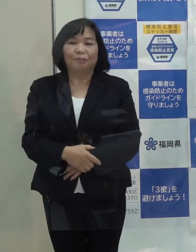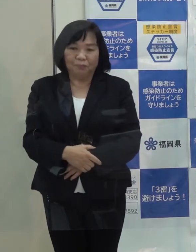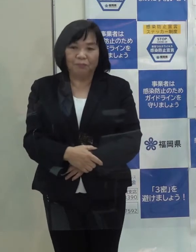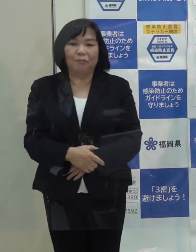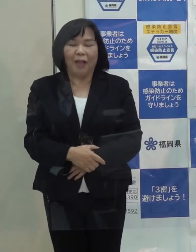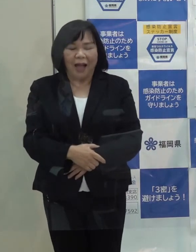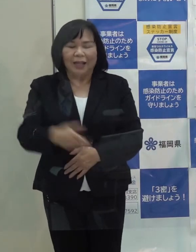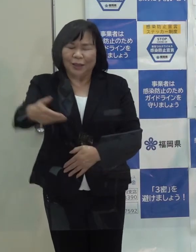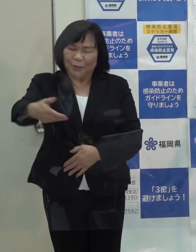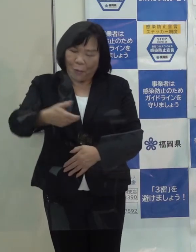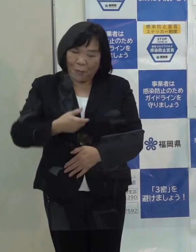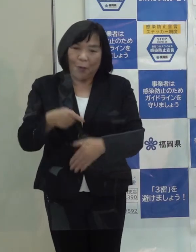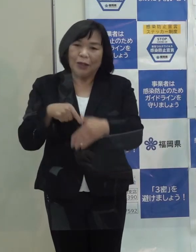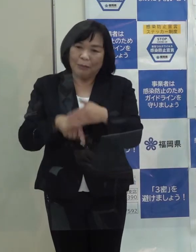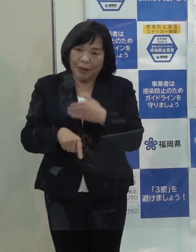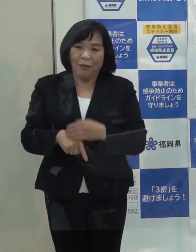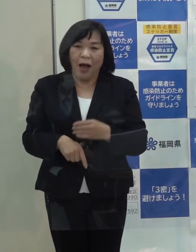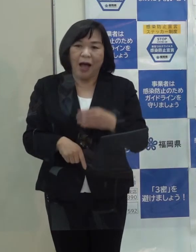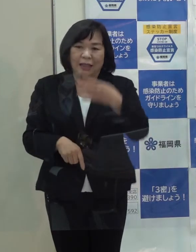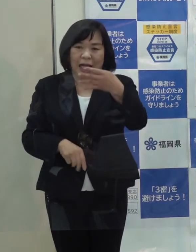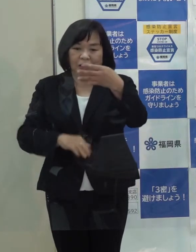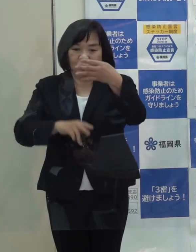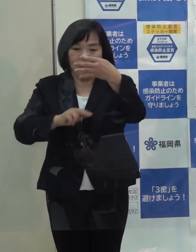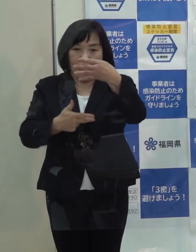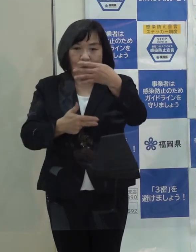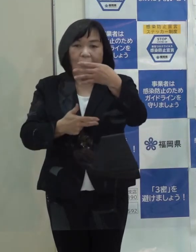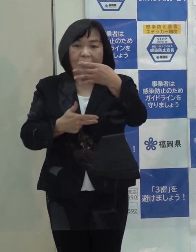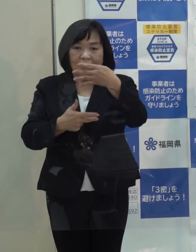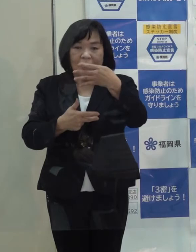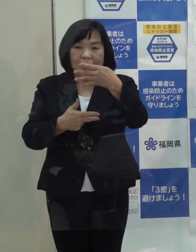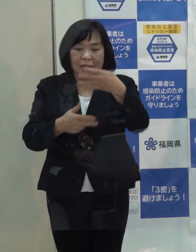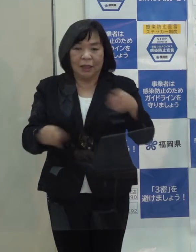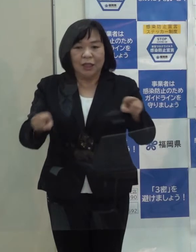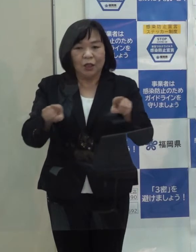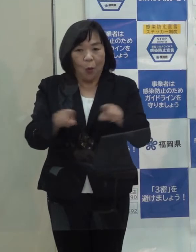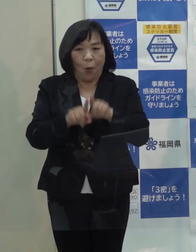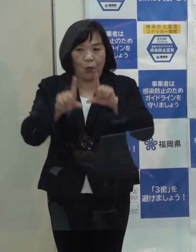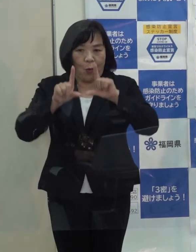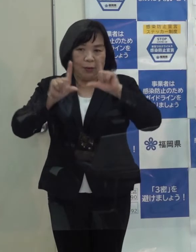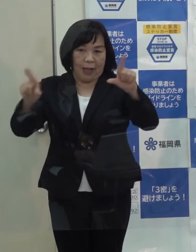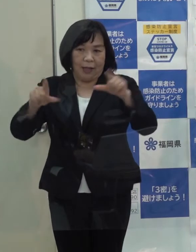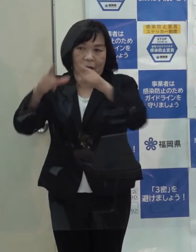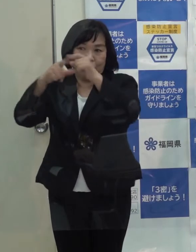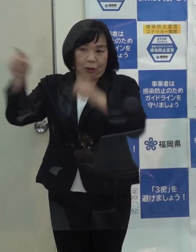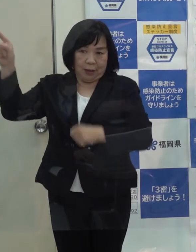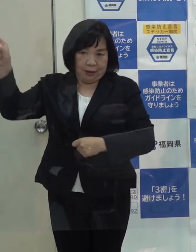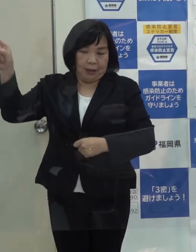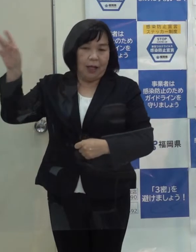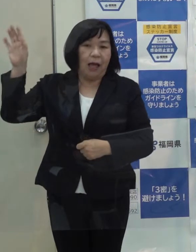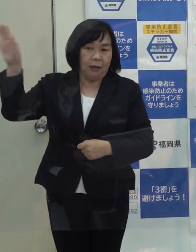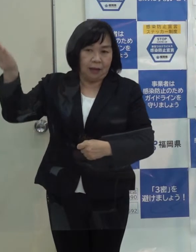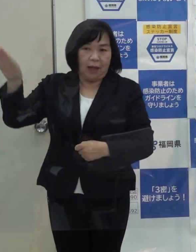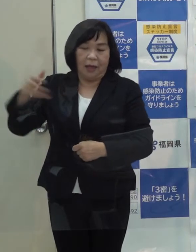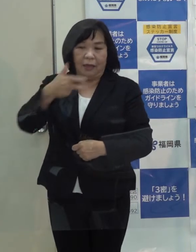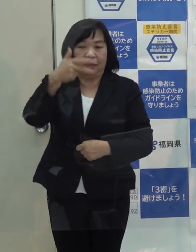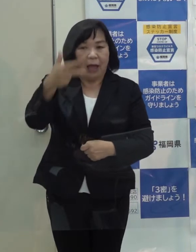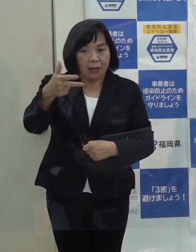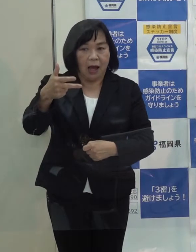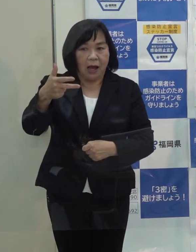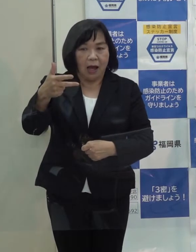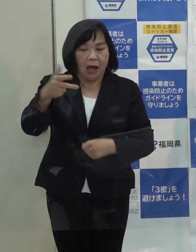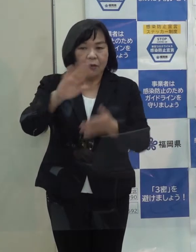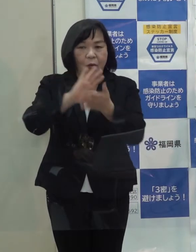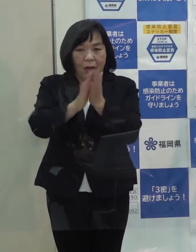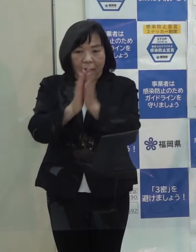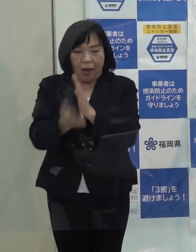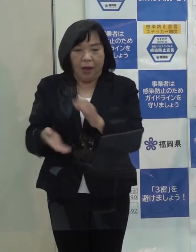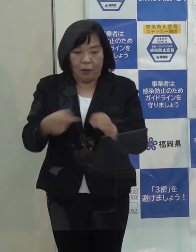（知事）御質問の趣旨は ４月７日に緊急事態宣言が 国によって本県も含めた７都府県 出されたわけです